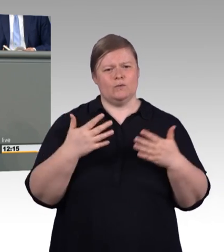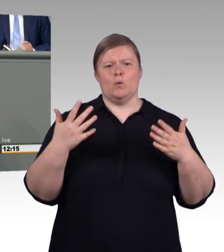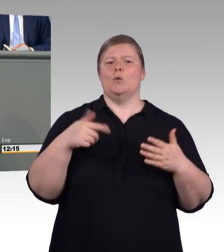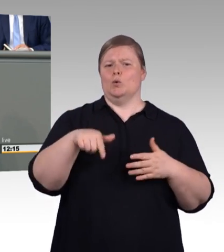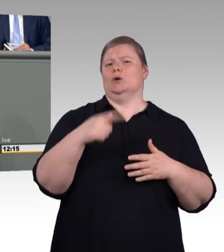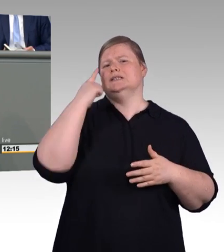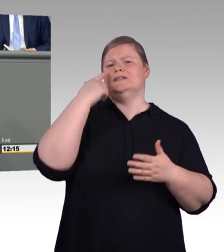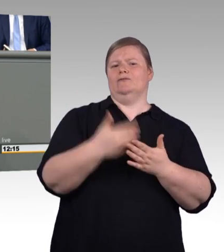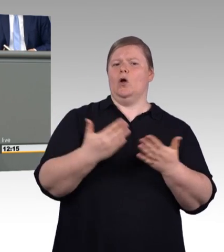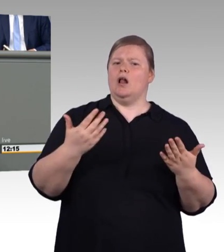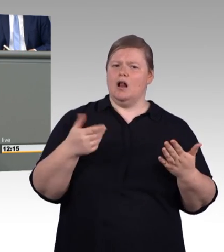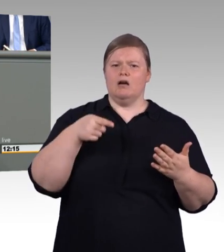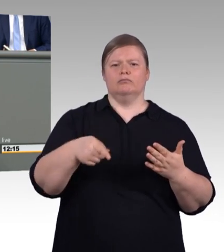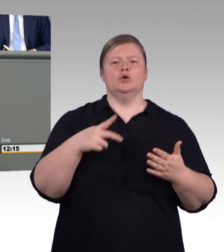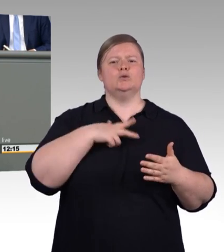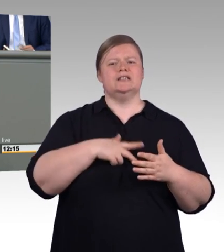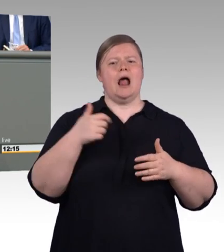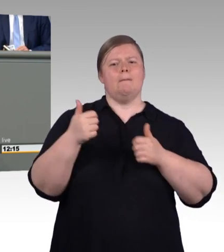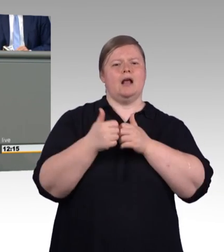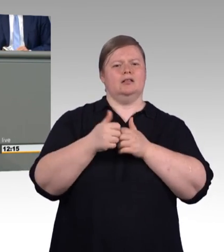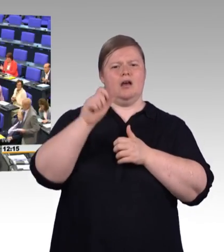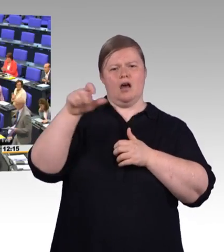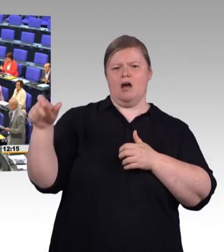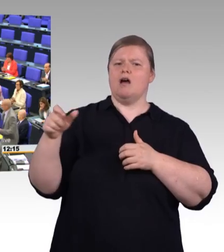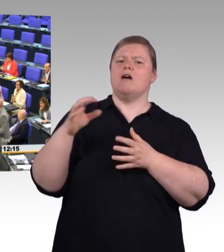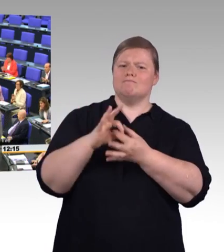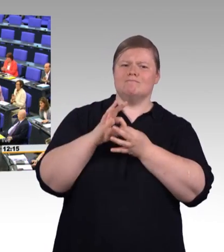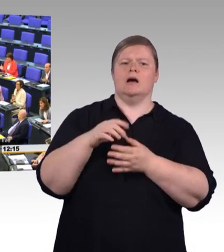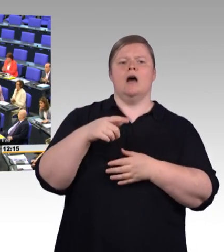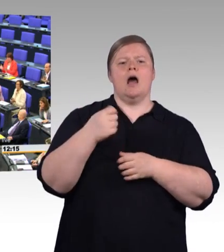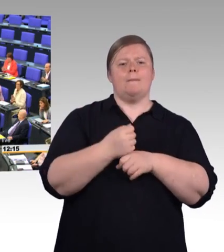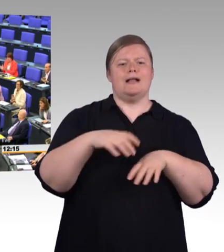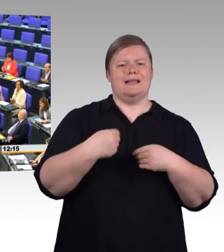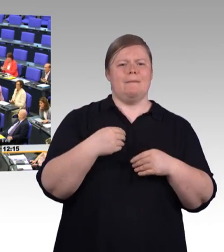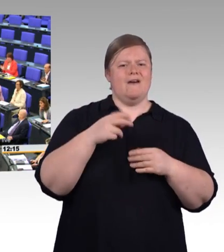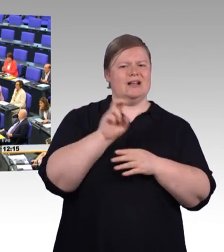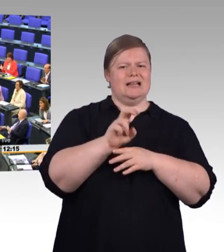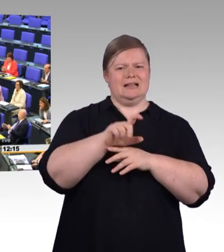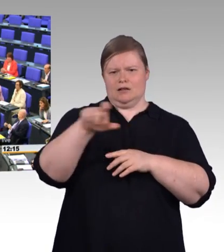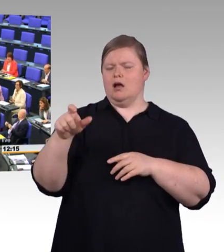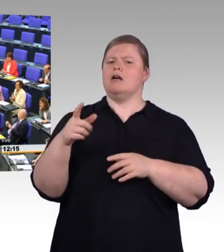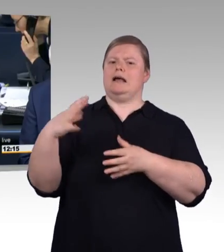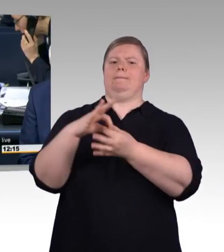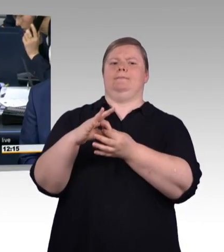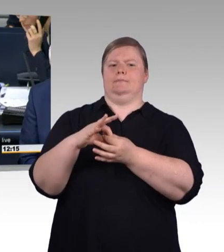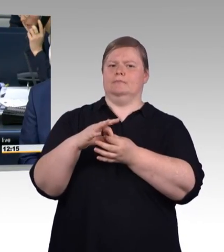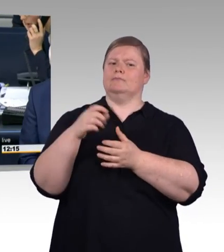Herzlichen Dank! (Beifall) (Präsidium) Vielen Dank Herr Kollege Albani. Als nächster Redner hat das Wort der Kollege